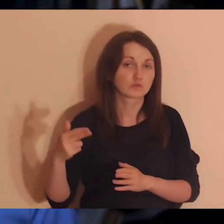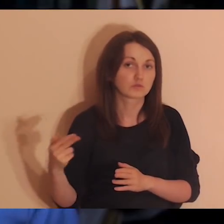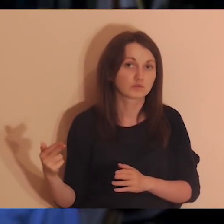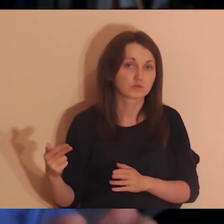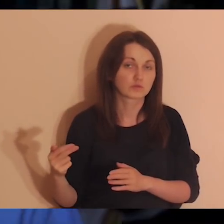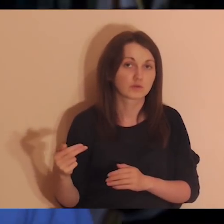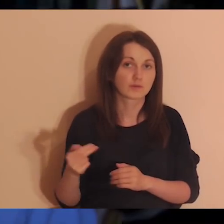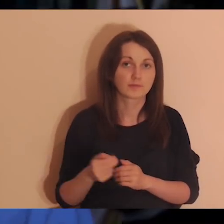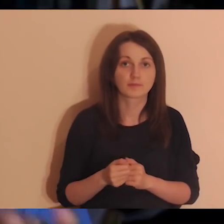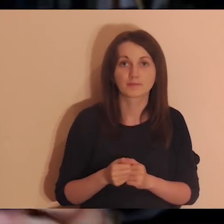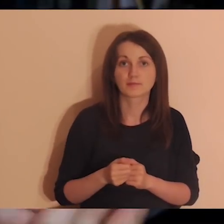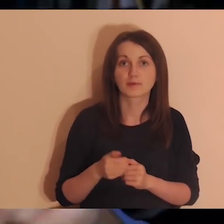Ale będą.